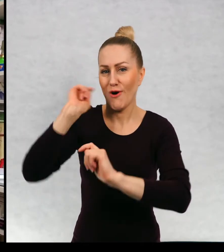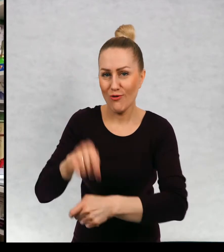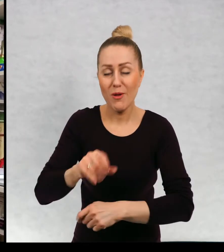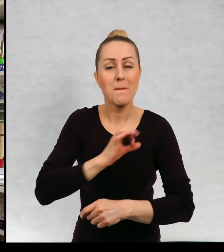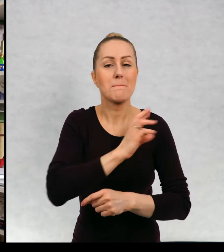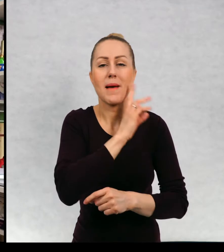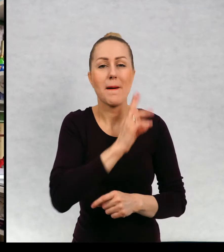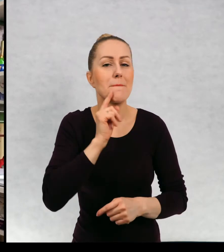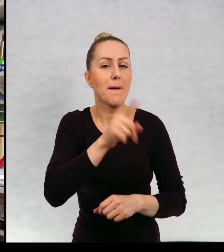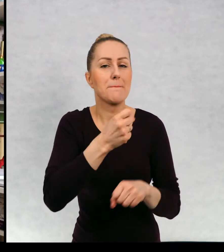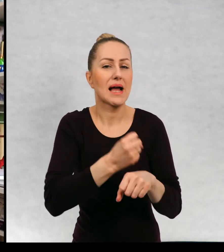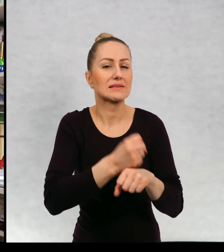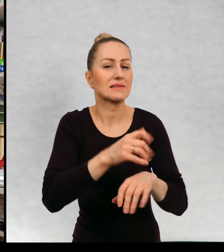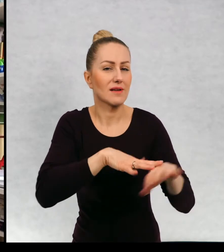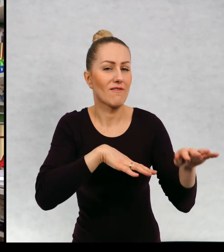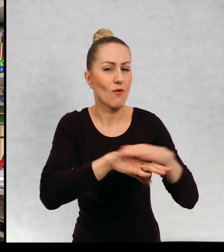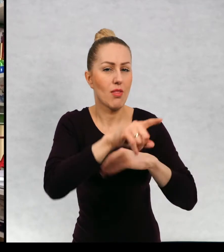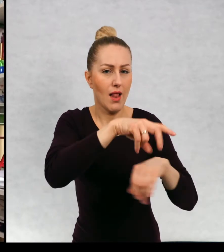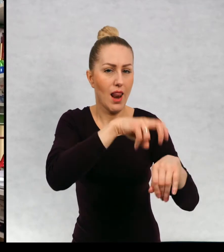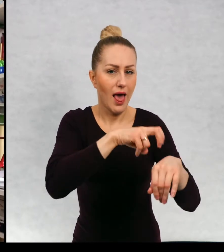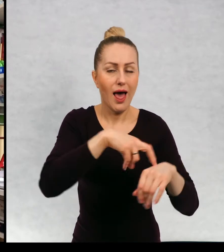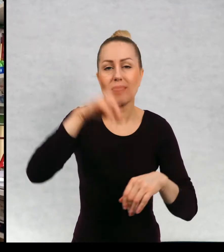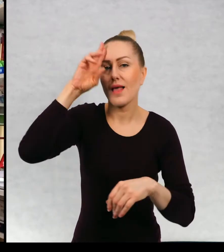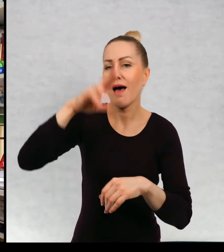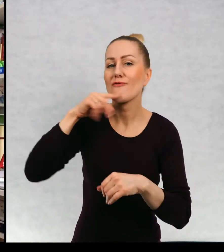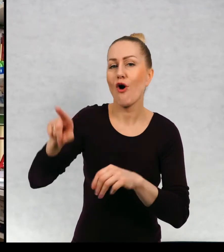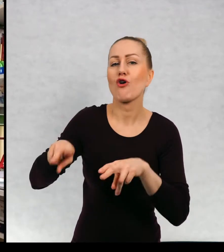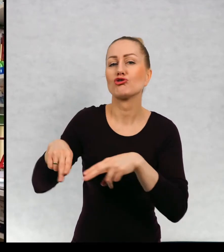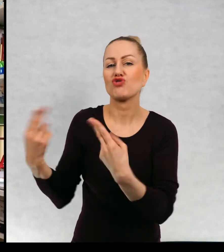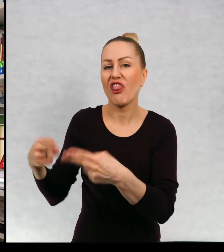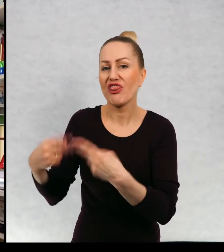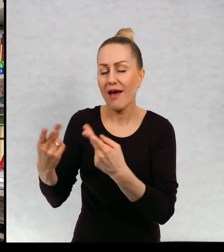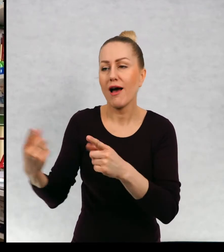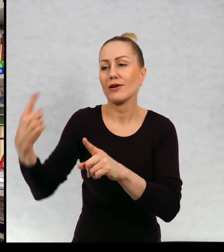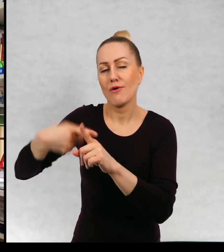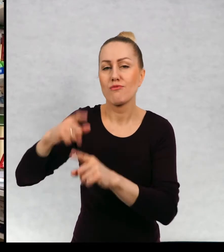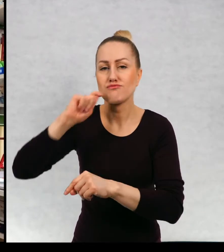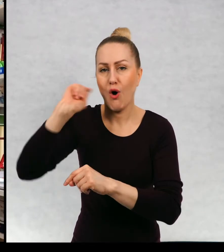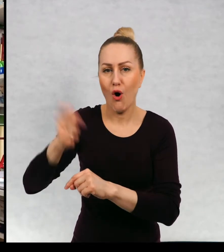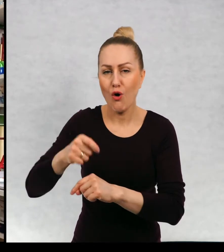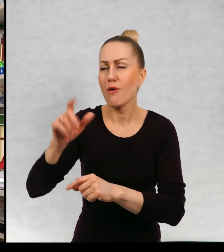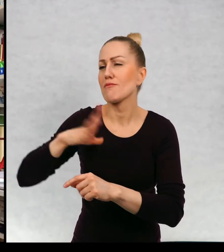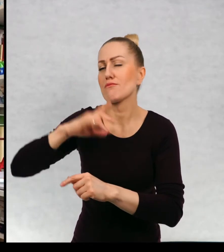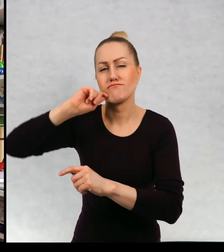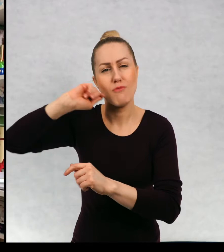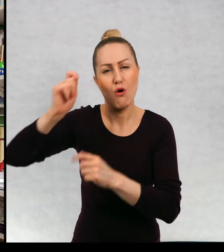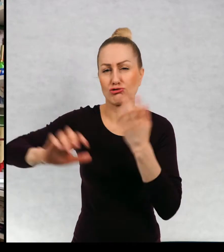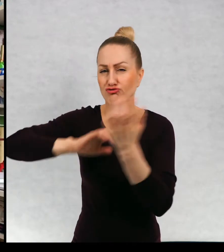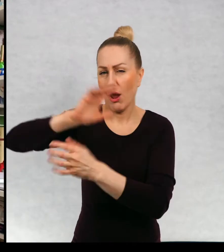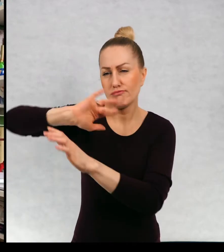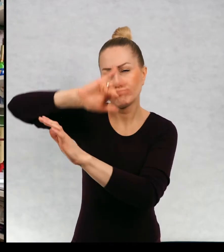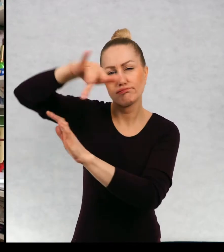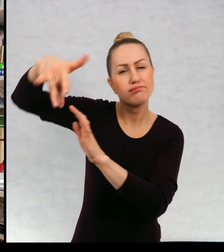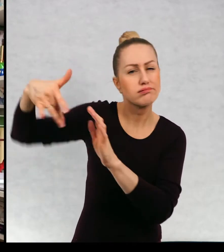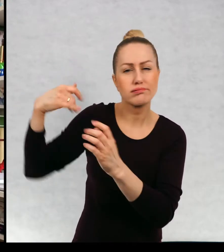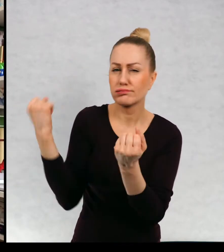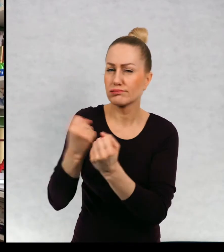Mama była lekarzem, a tato był dziennikarzem i podróżnikiem podróżował po najdalszych zakątkach świata.